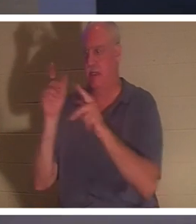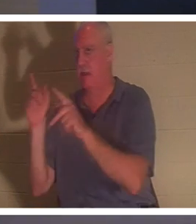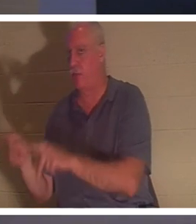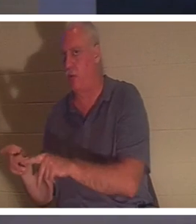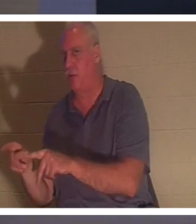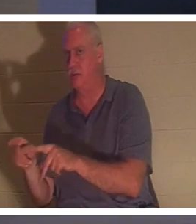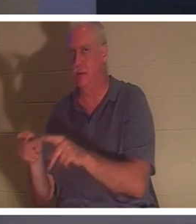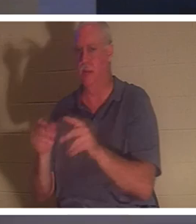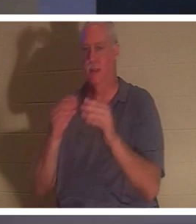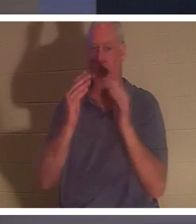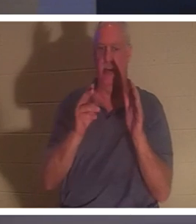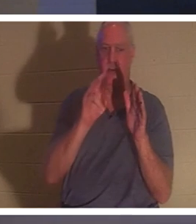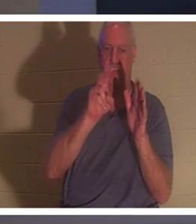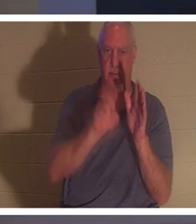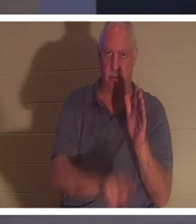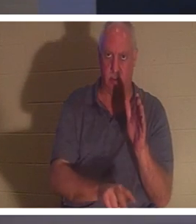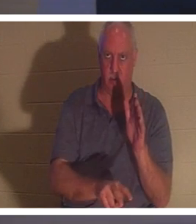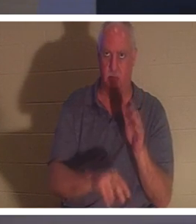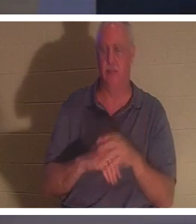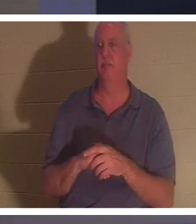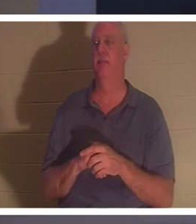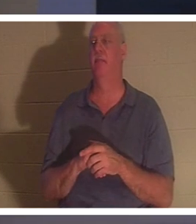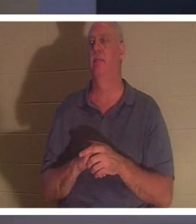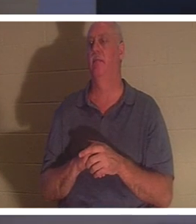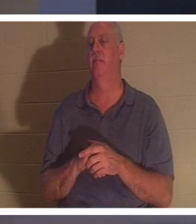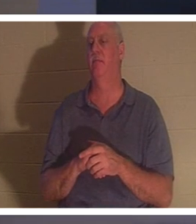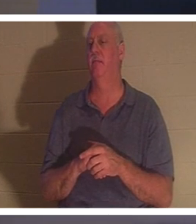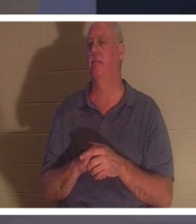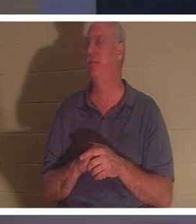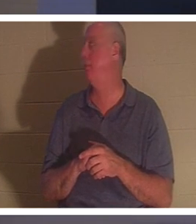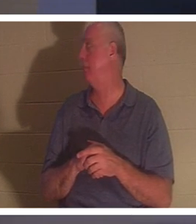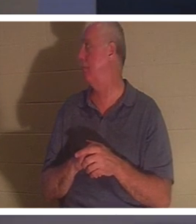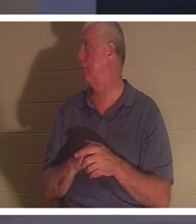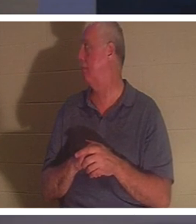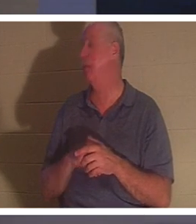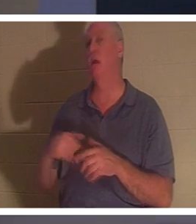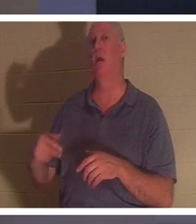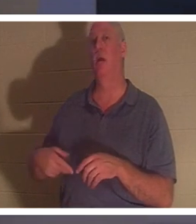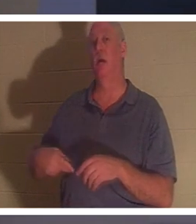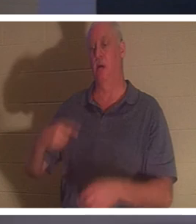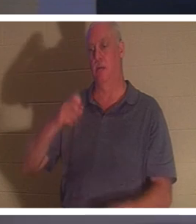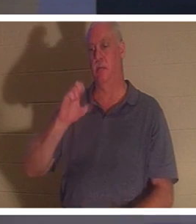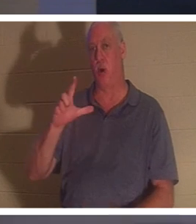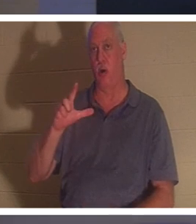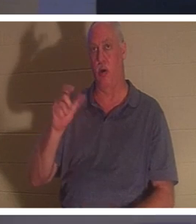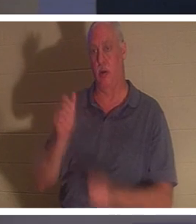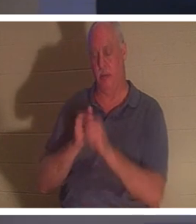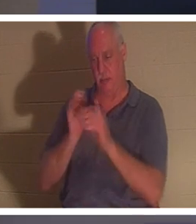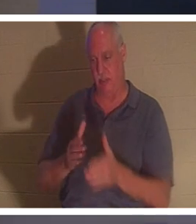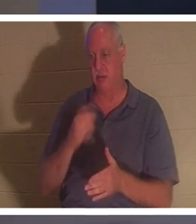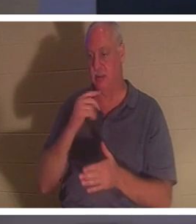地中に埋められるのは借家人ではなく家です。」私はすきです！ポールはそれをどう表現していますか？使徒パウロ。彼はコリント人への第二の手紙でこう言っています、そしてそれは